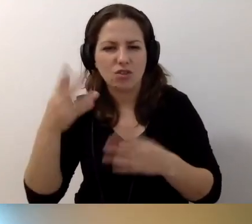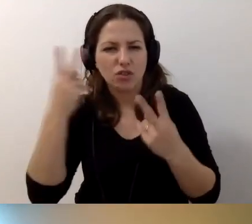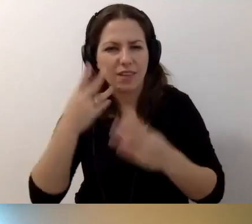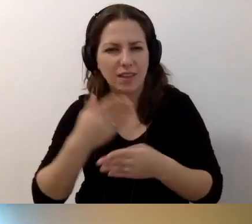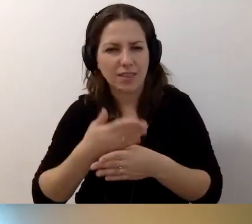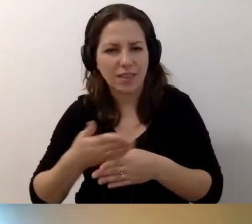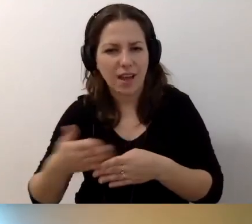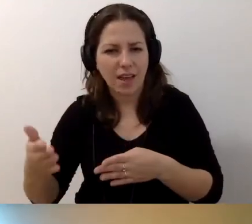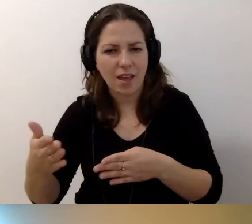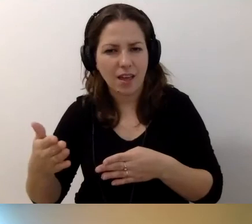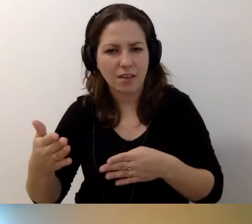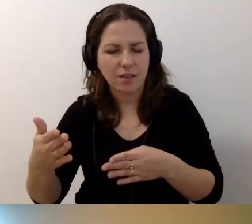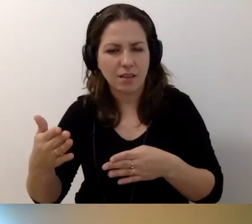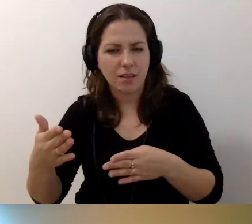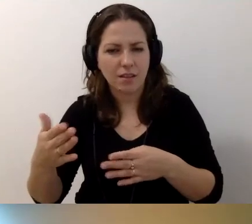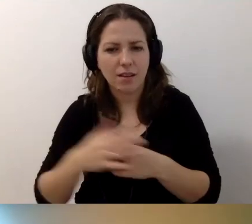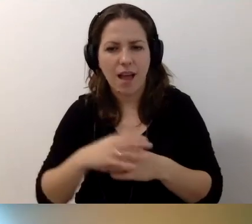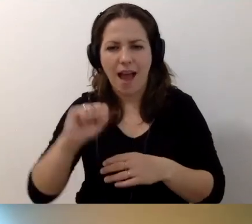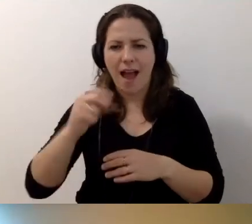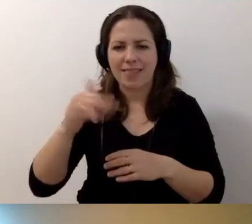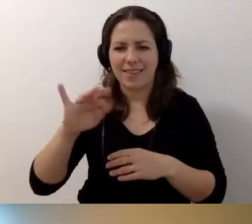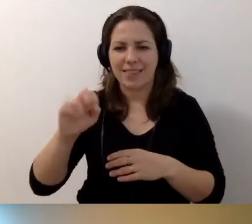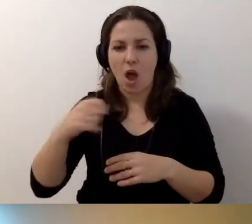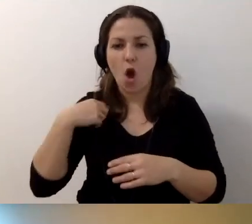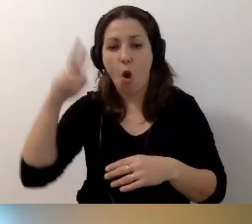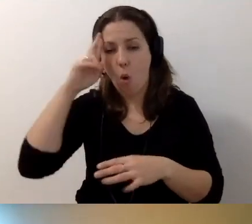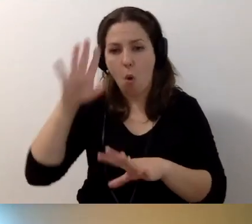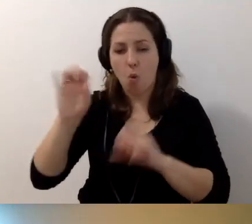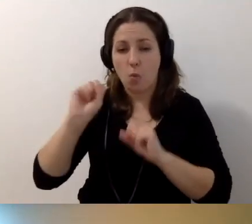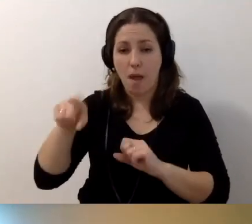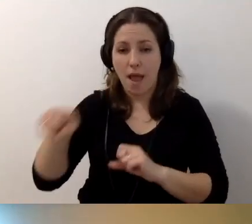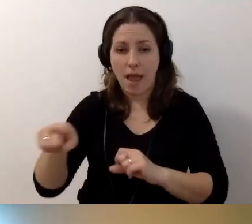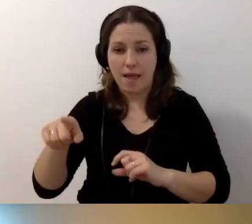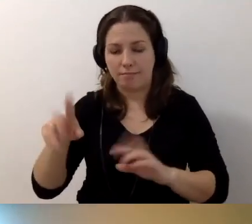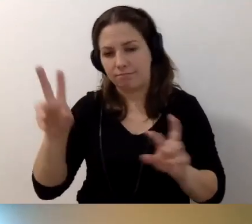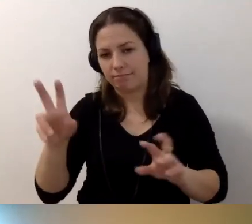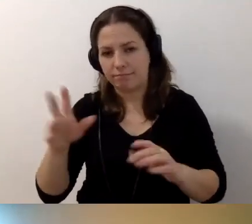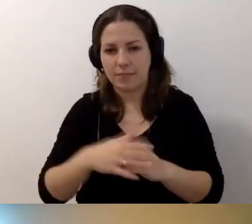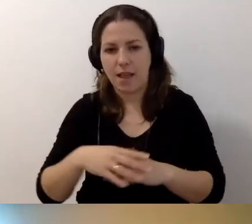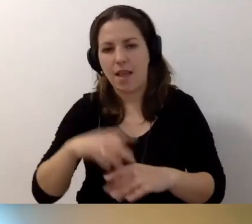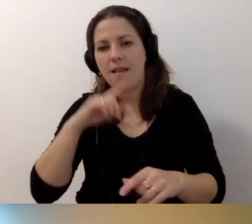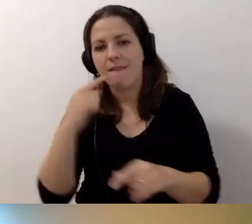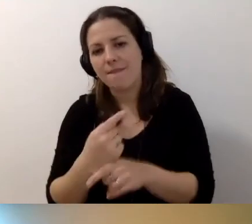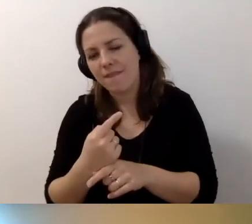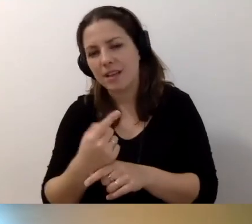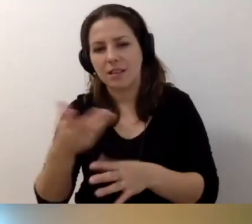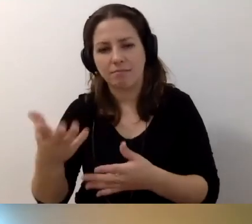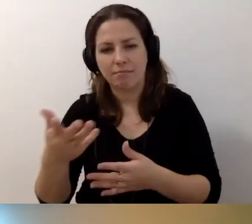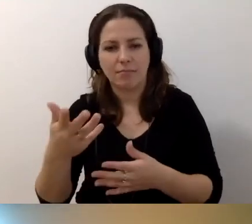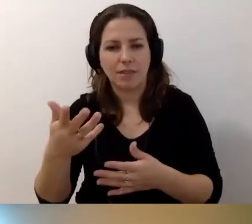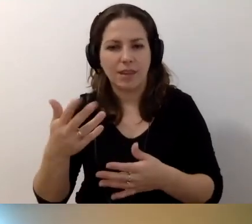Anita, rozumiem, że jest stwierdzenie, że jest jakiś lead,